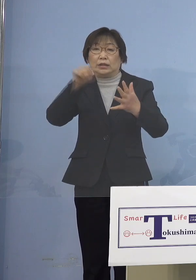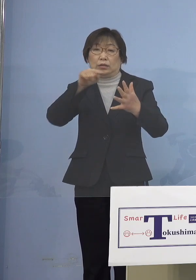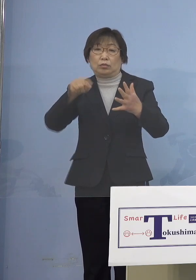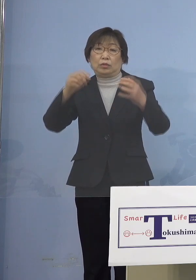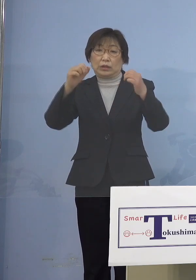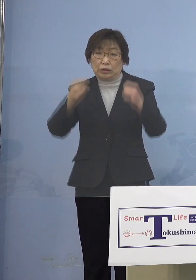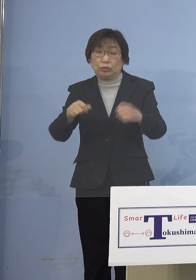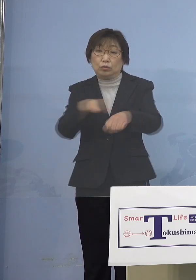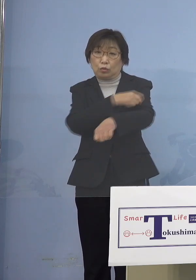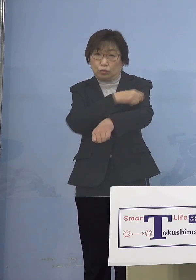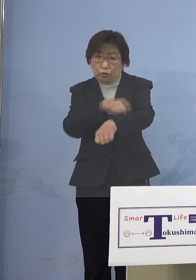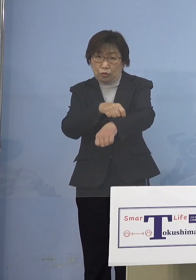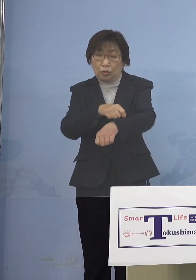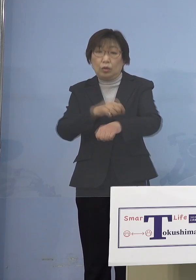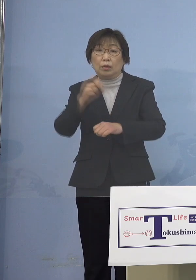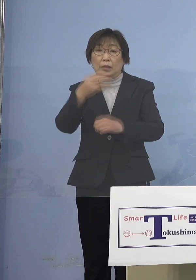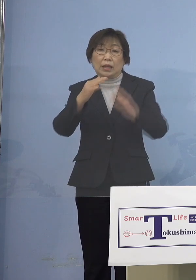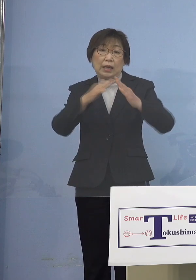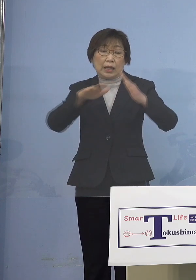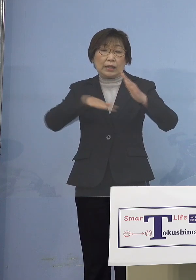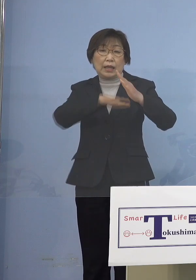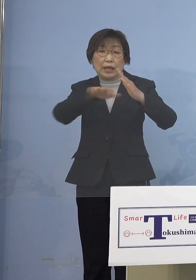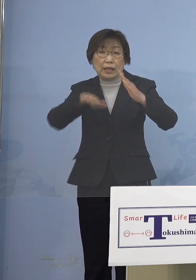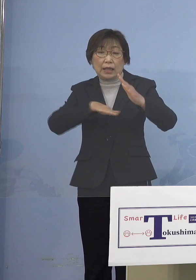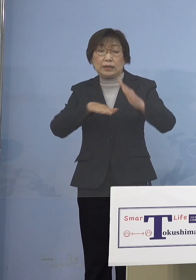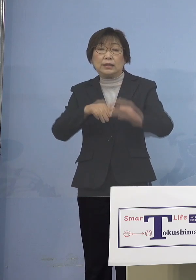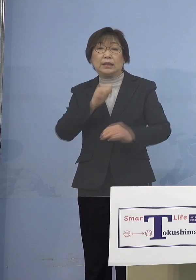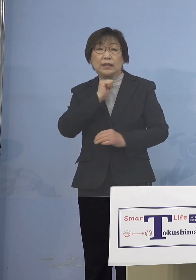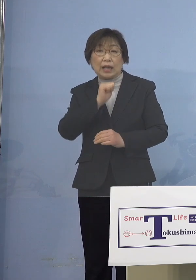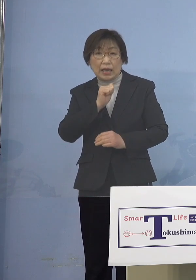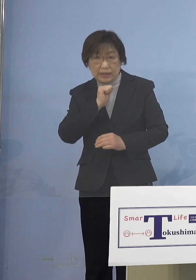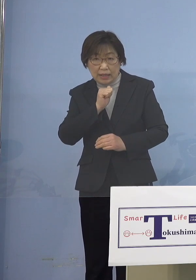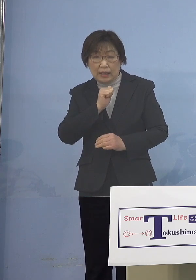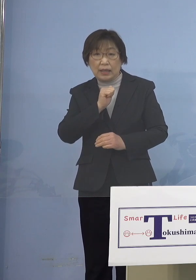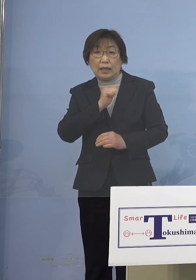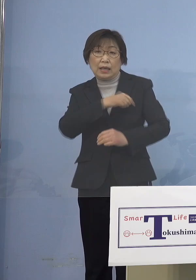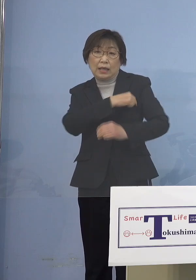また家庭内に風邪あるいは 発熱の症状の方がいる場合